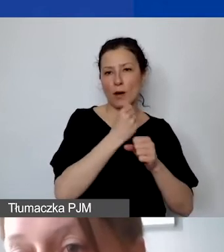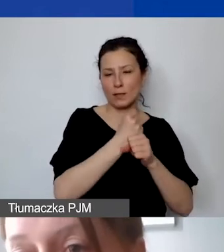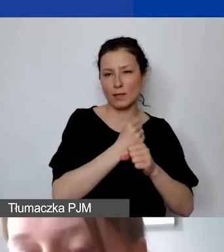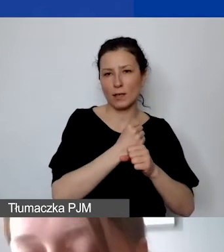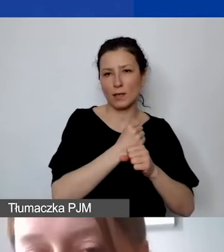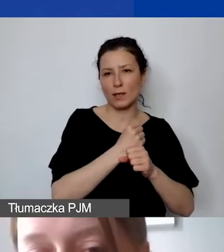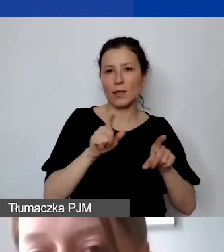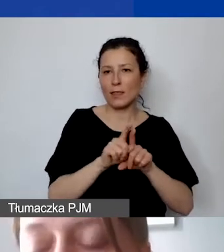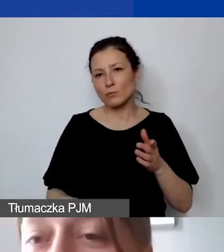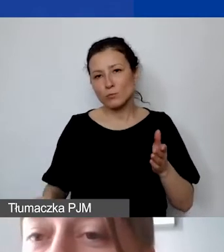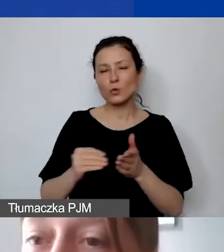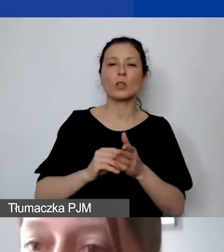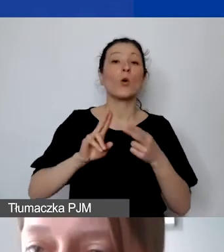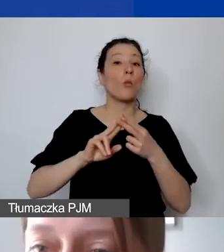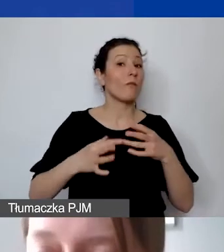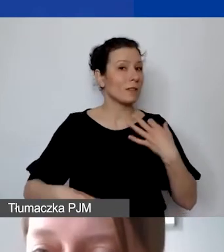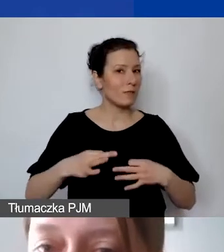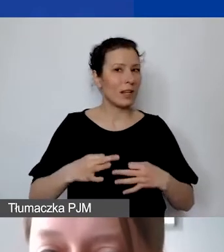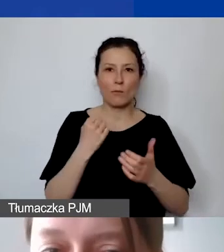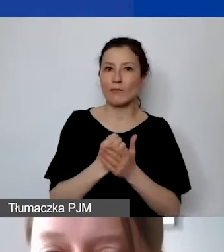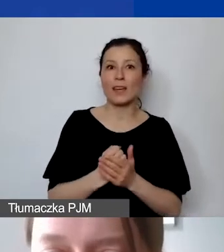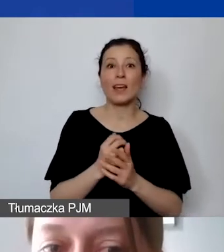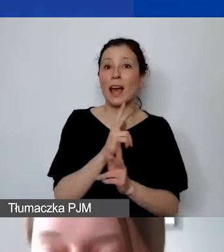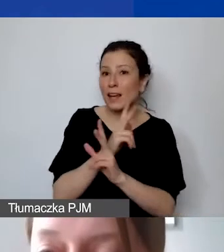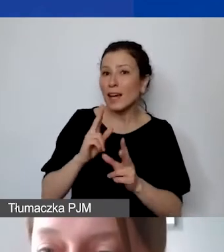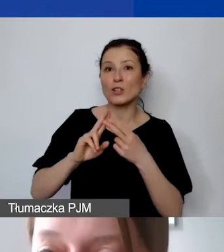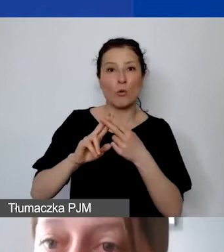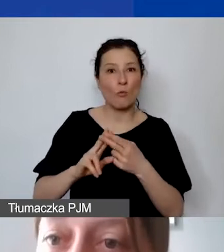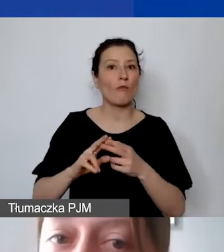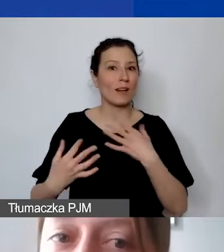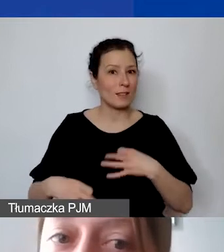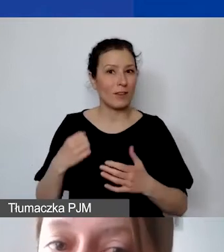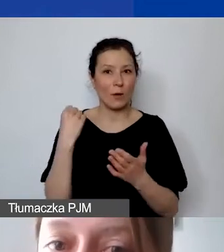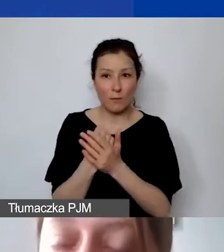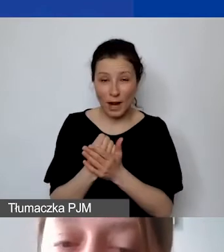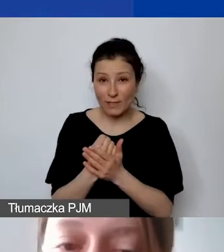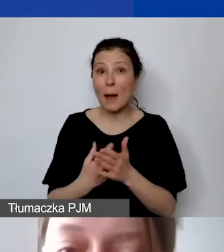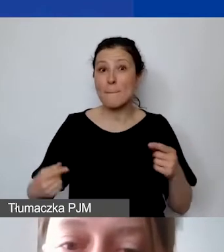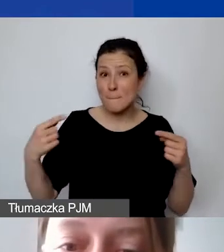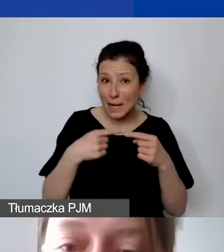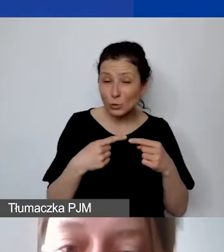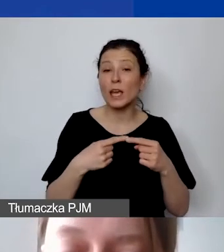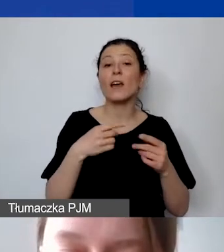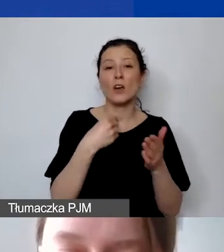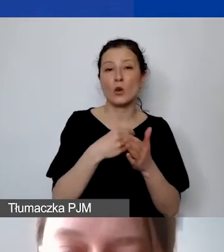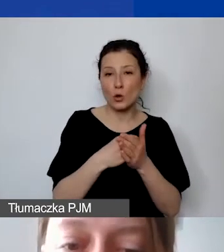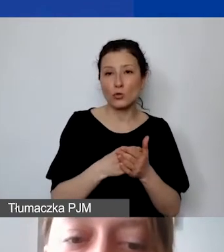włączyć także umowy cywilnoprawne, lecz nie każda umowa cywilnoprawna będzie się mieściła w kosztach personelu.